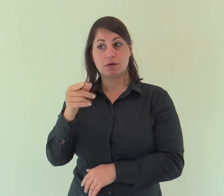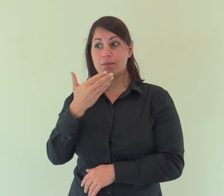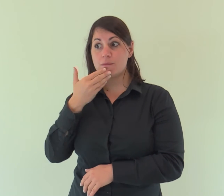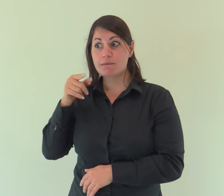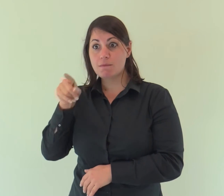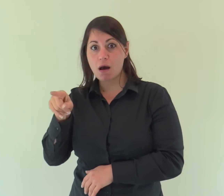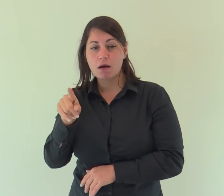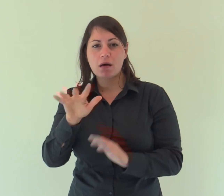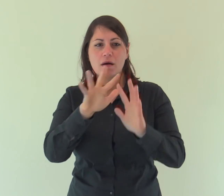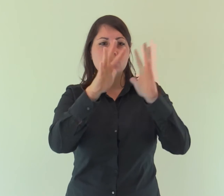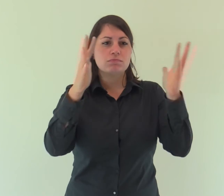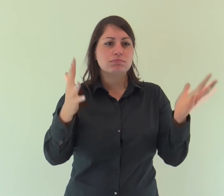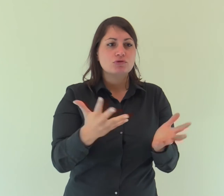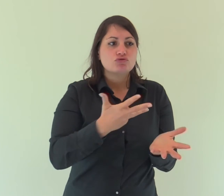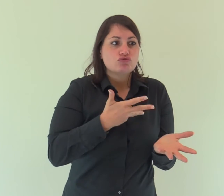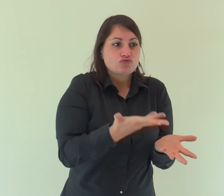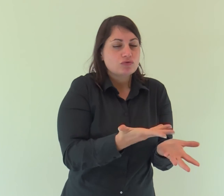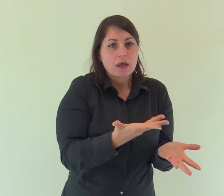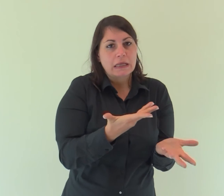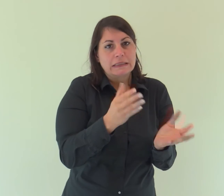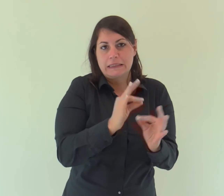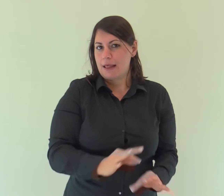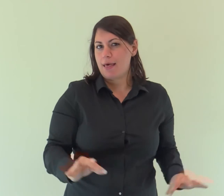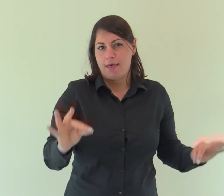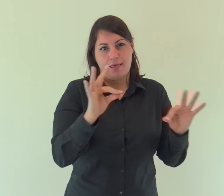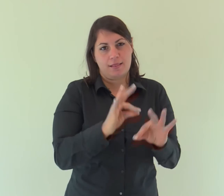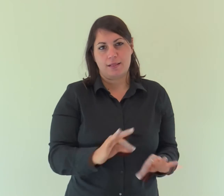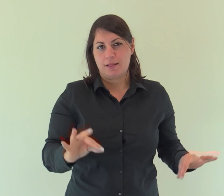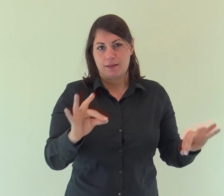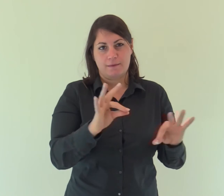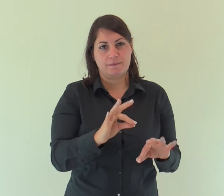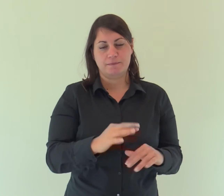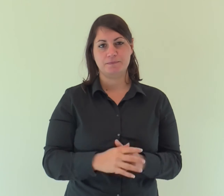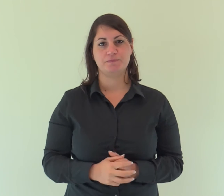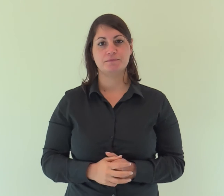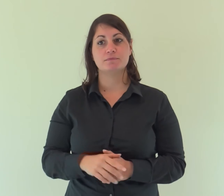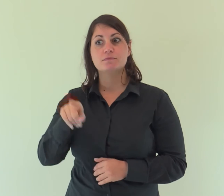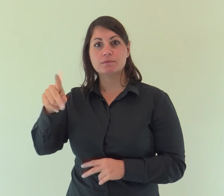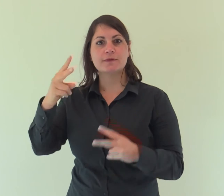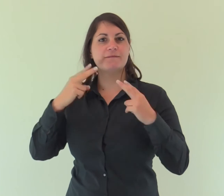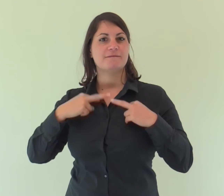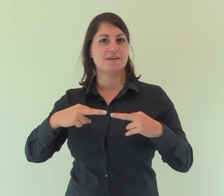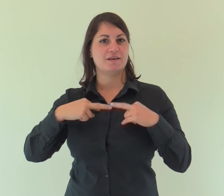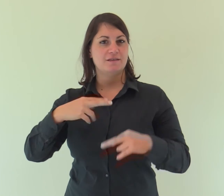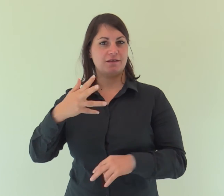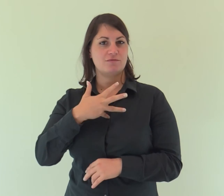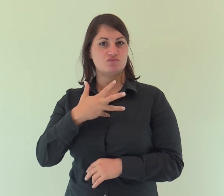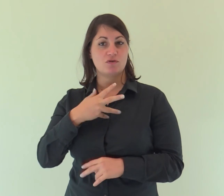e senza di lui nulla è stato fatto di ciò che esiste. In lui era la vita